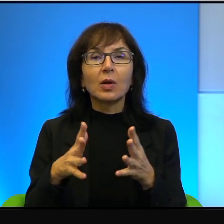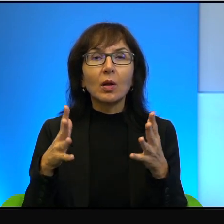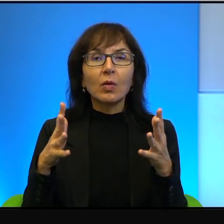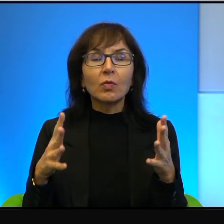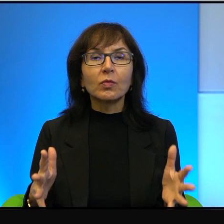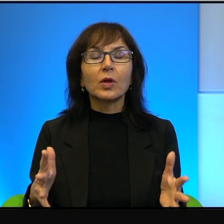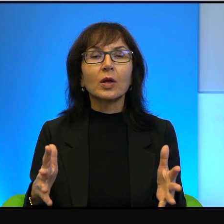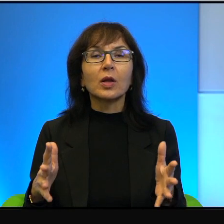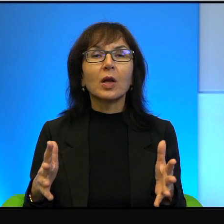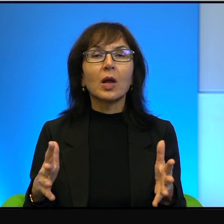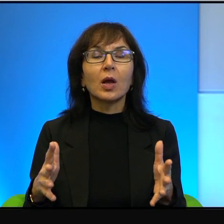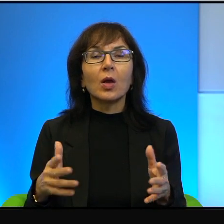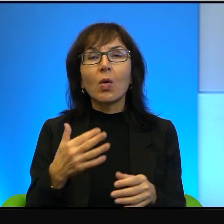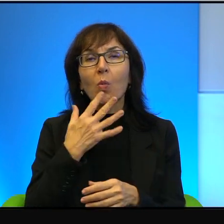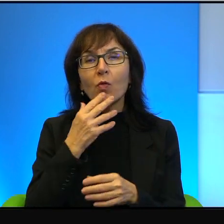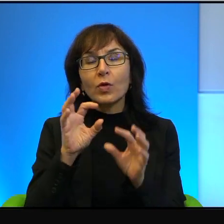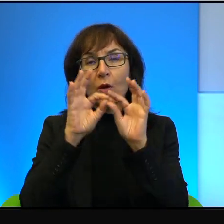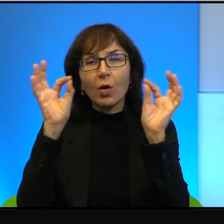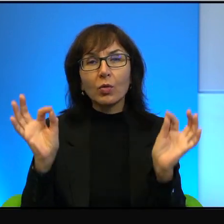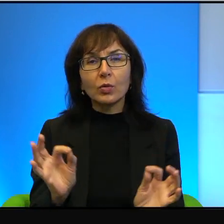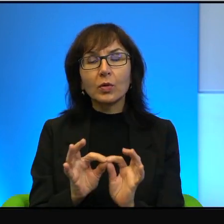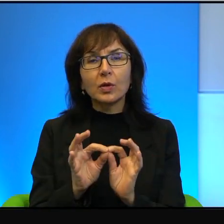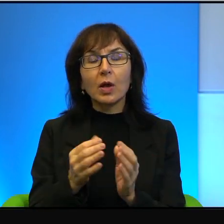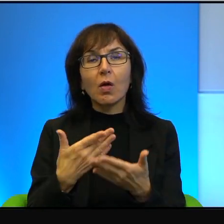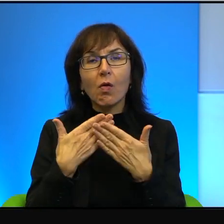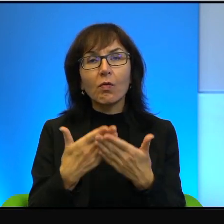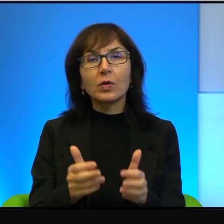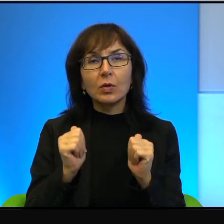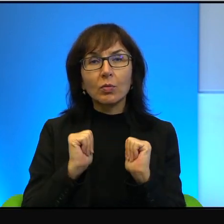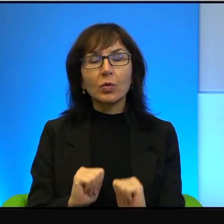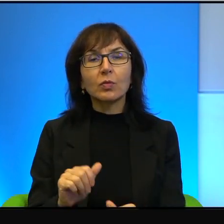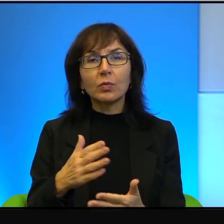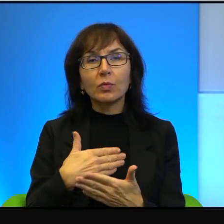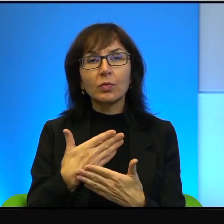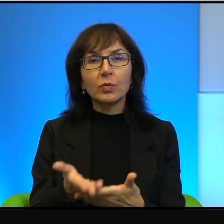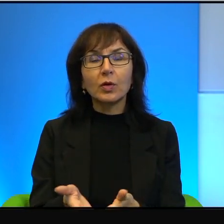ale prawda jest taka, że oferty pokojowe, które składali Palestyńczykom